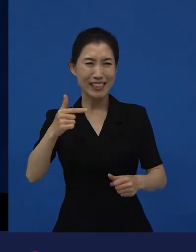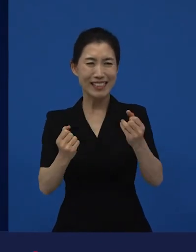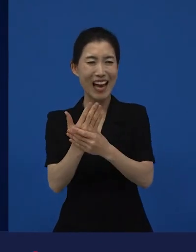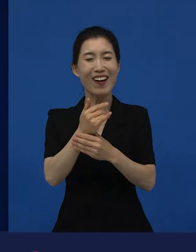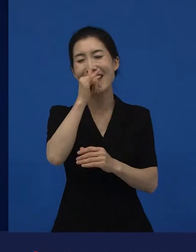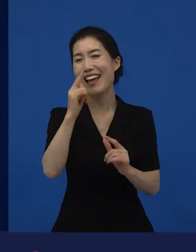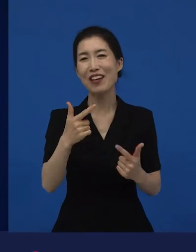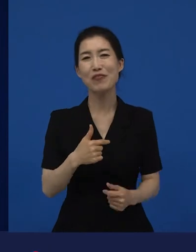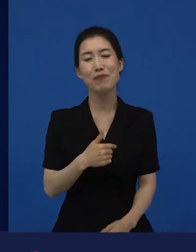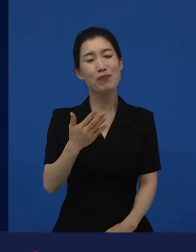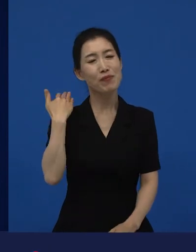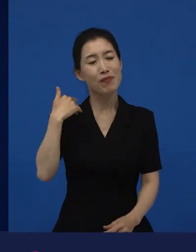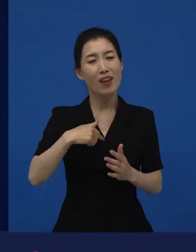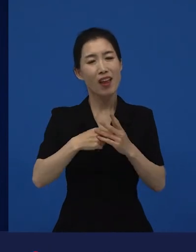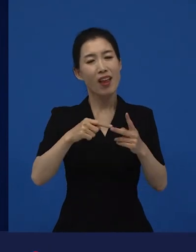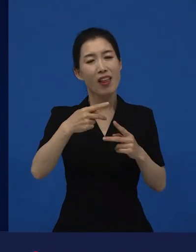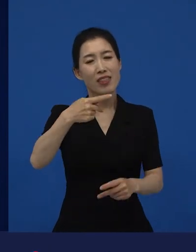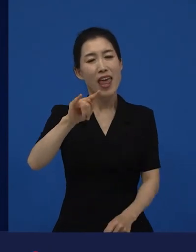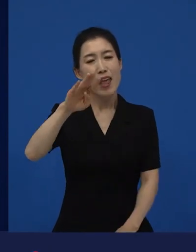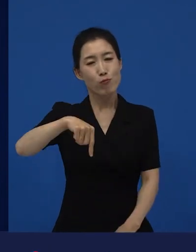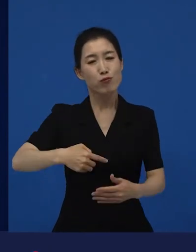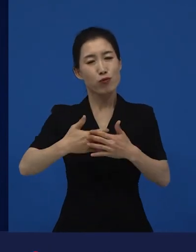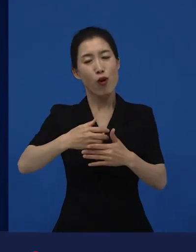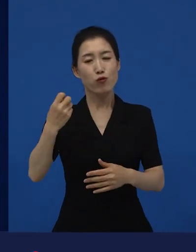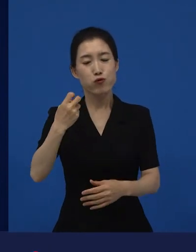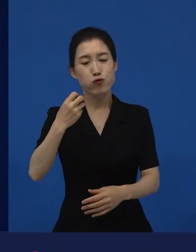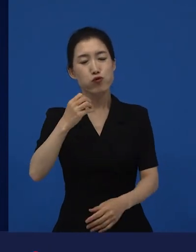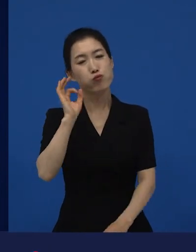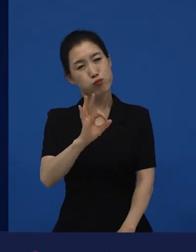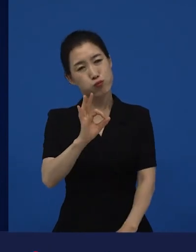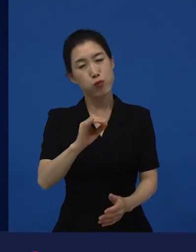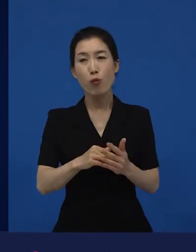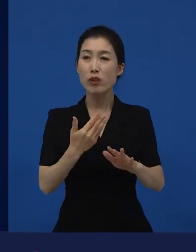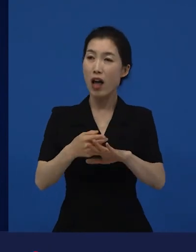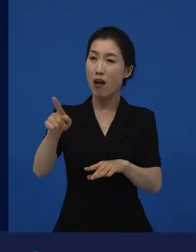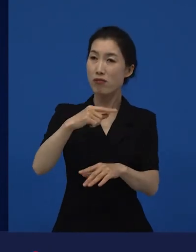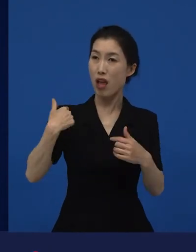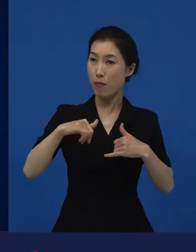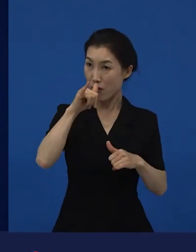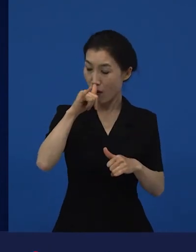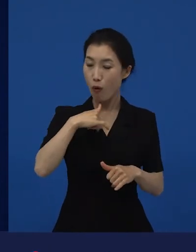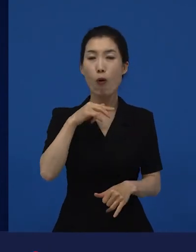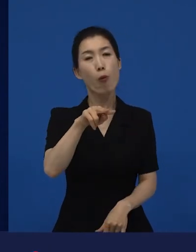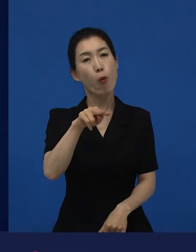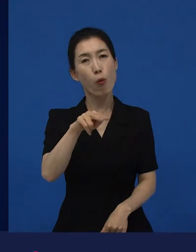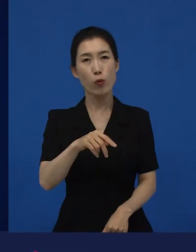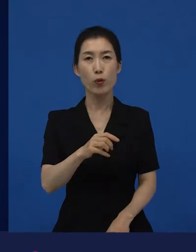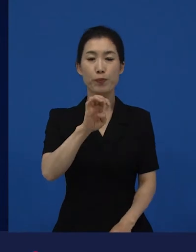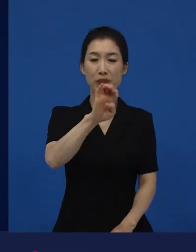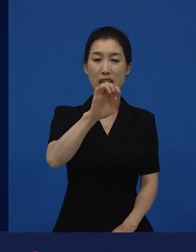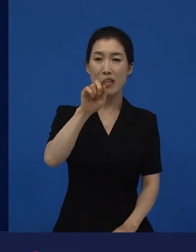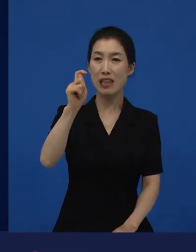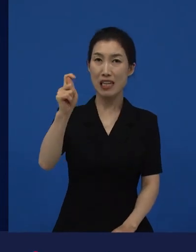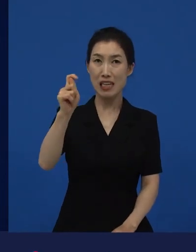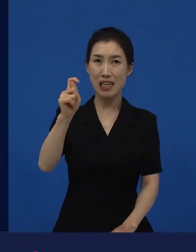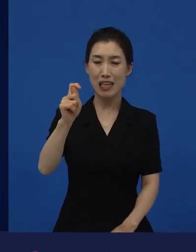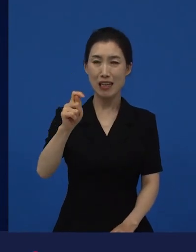라는 영화를 즐겨 봤고. 또 남들이 다 보는 영화를 즐겨 봤고, 도 정말 너무나 많은 사람들이 봤던 영화죠.